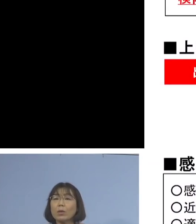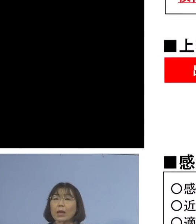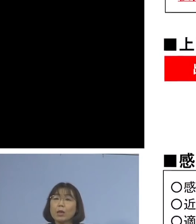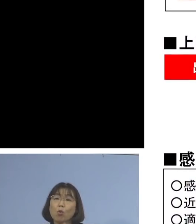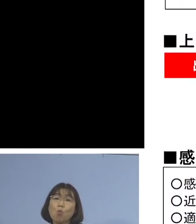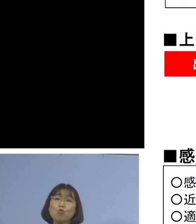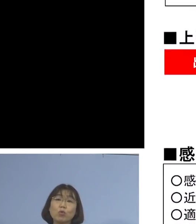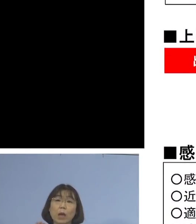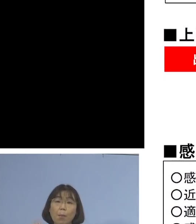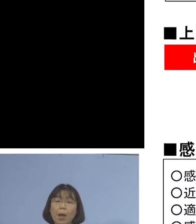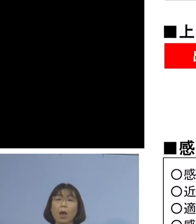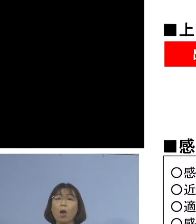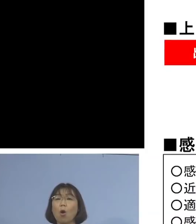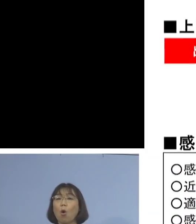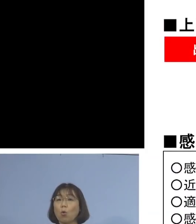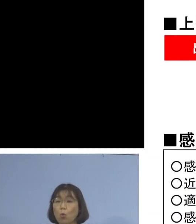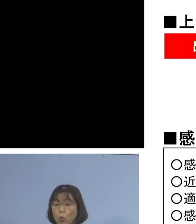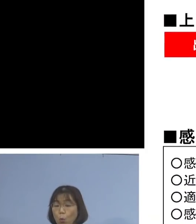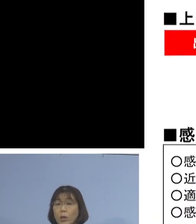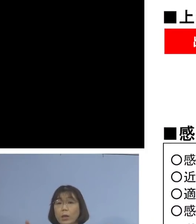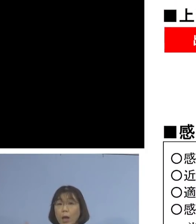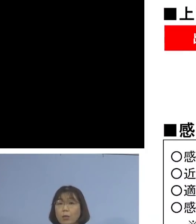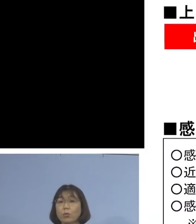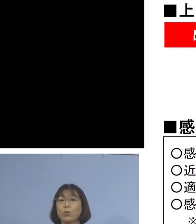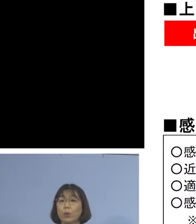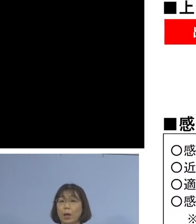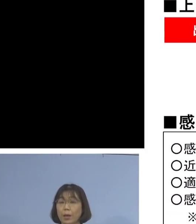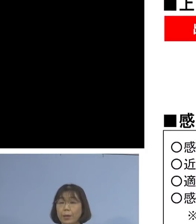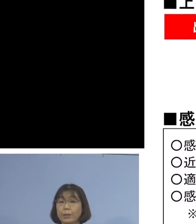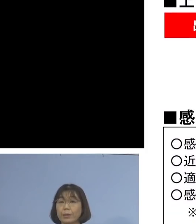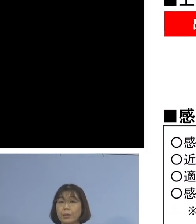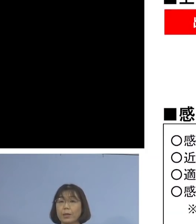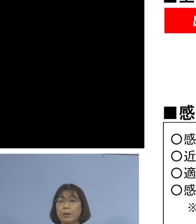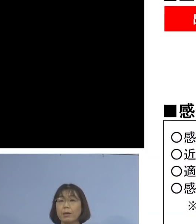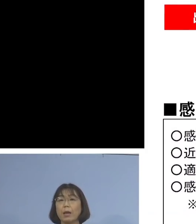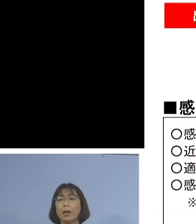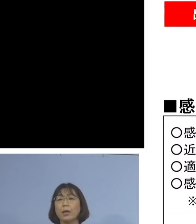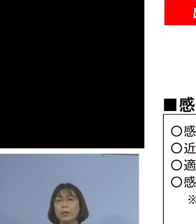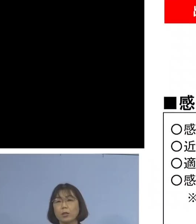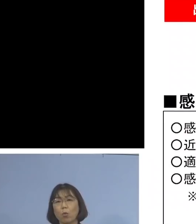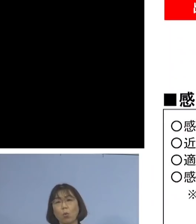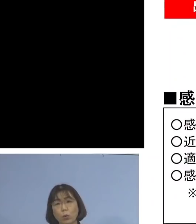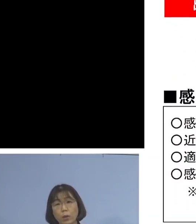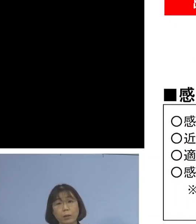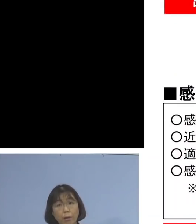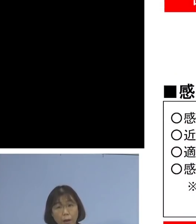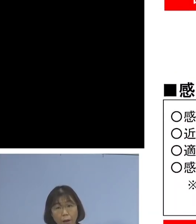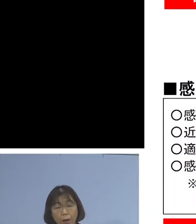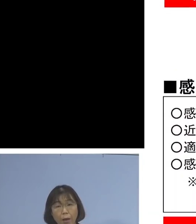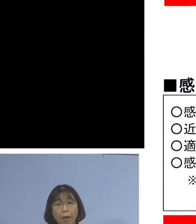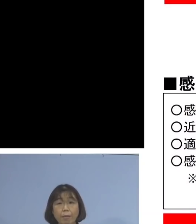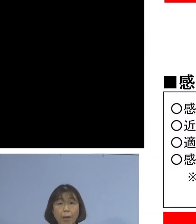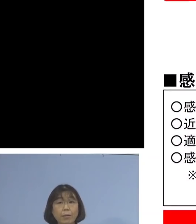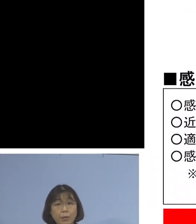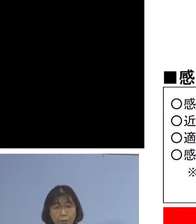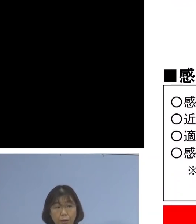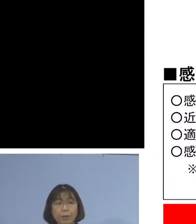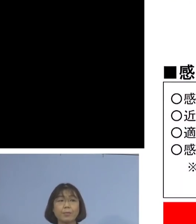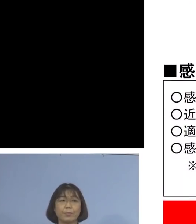そして、この期間中、感染者が 出勤されていましたか、いませんかと